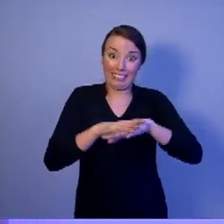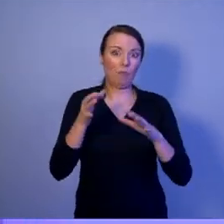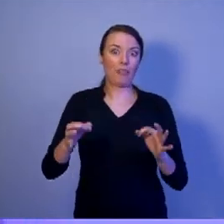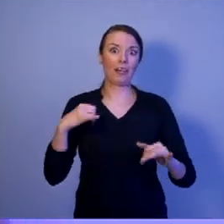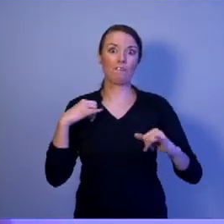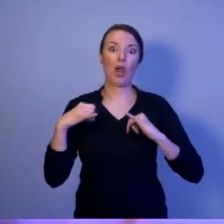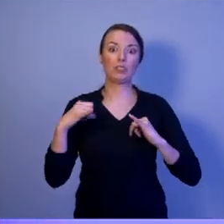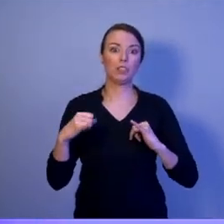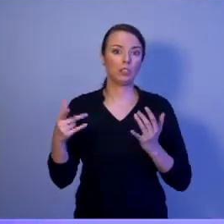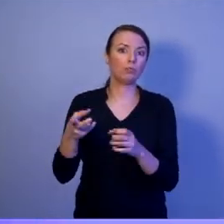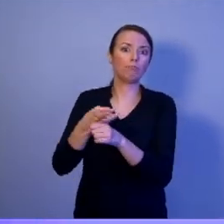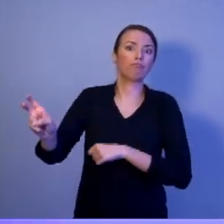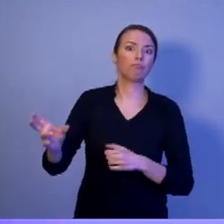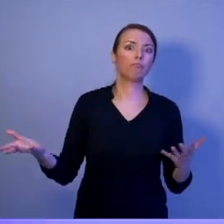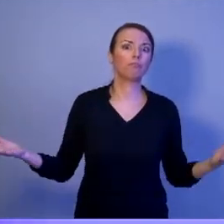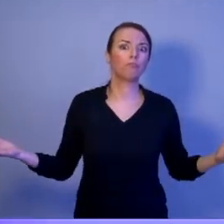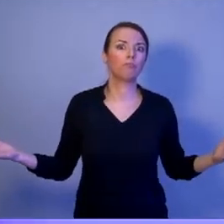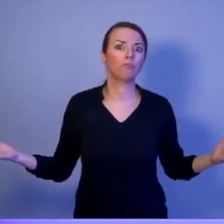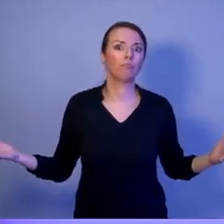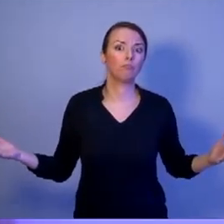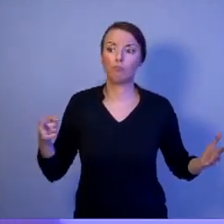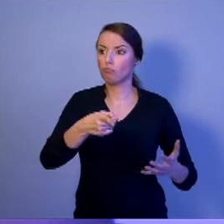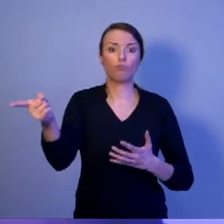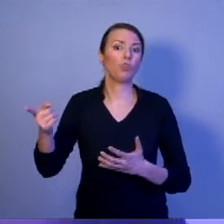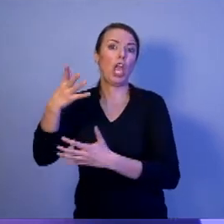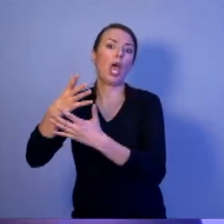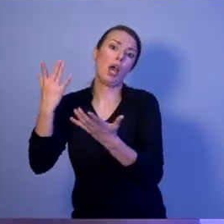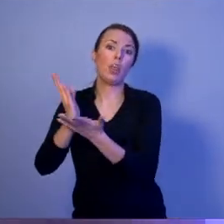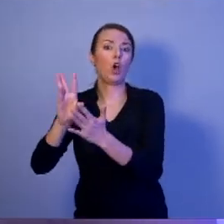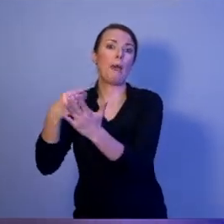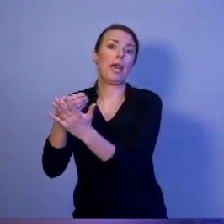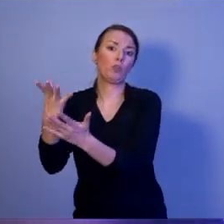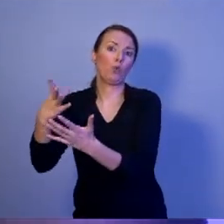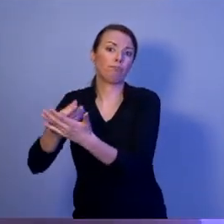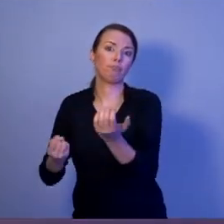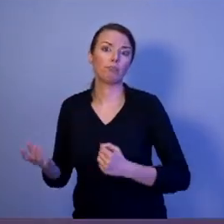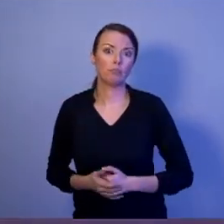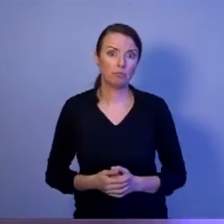ich wyrzuciła. Czy nas, jako Polskę, stać na takie marnotrawstwo?